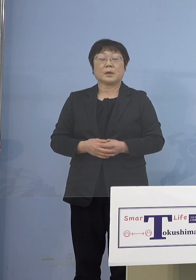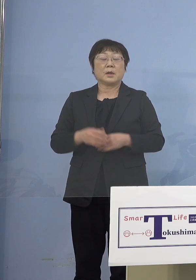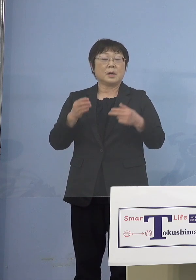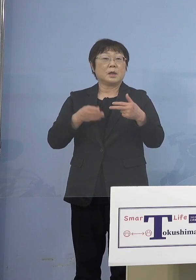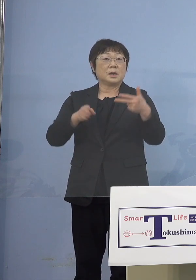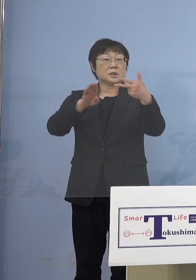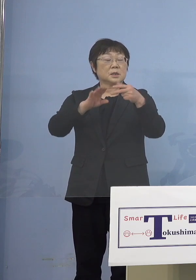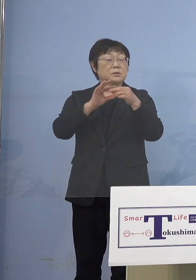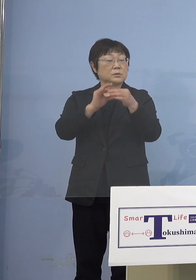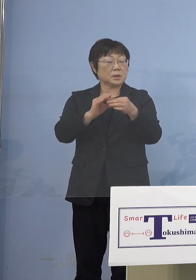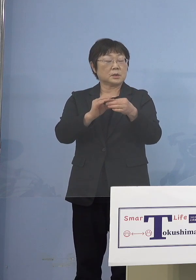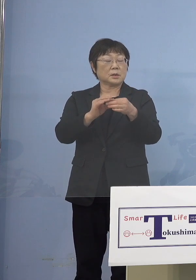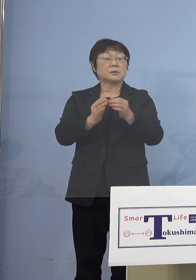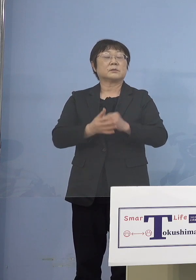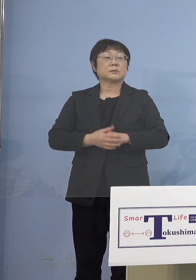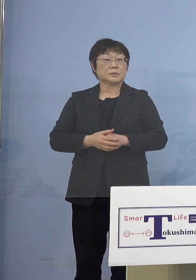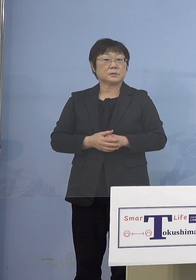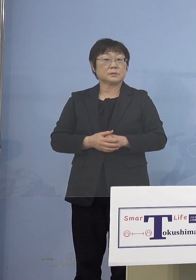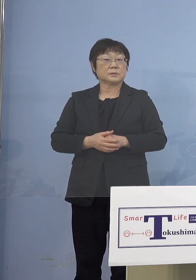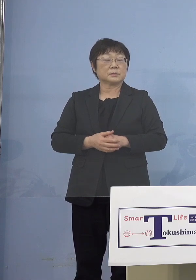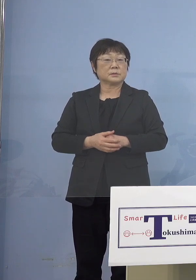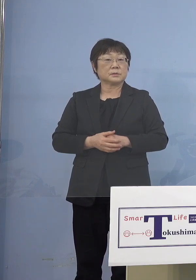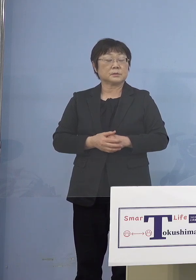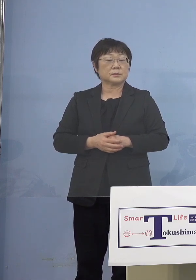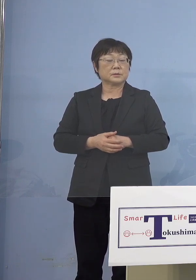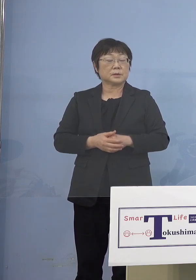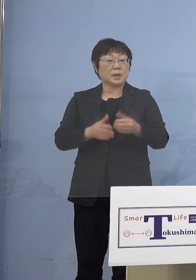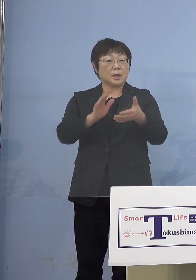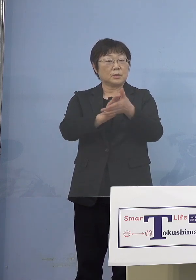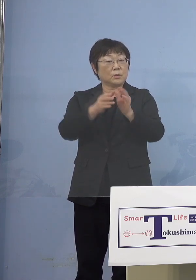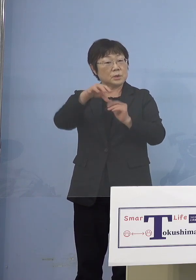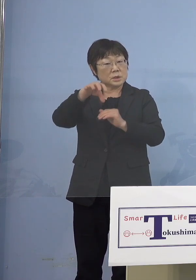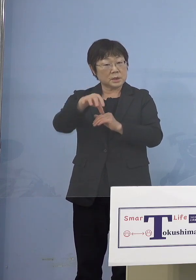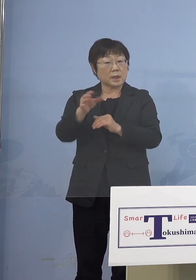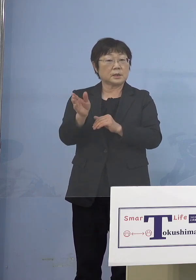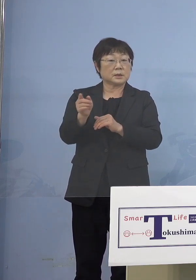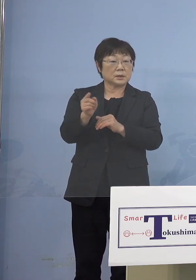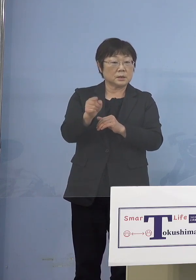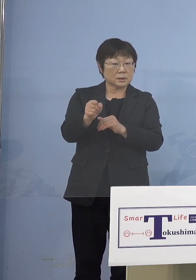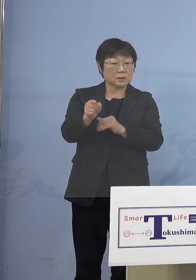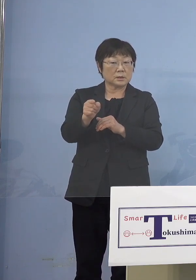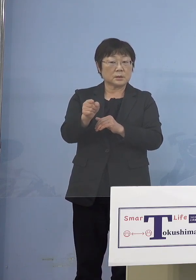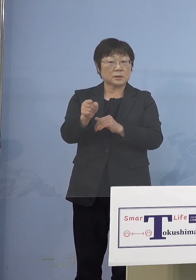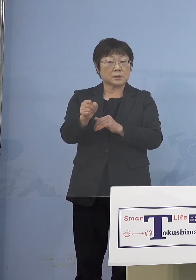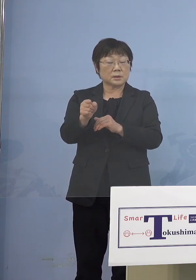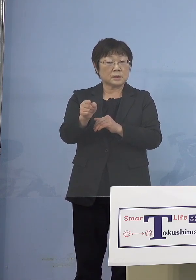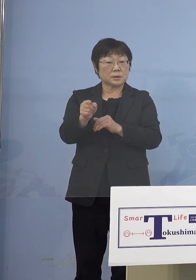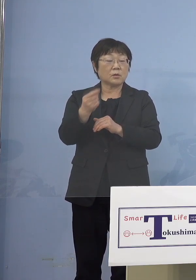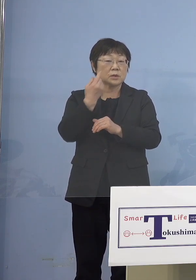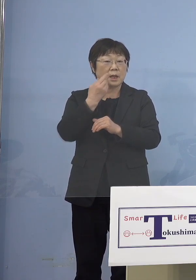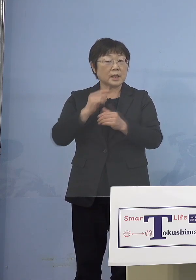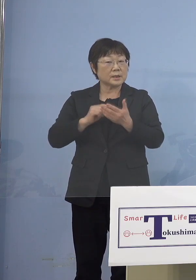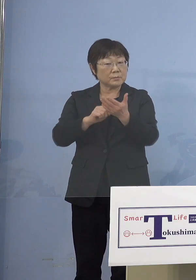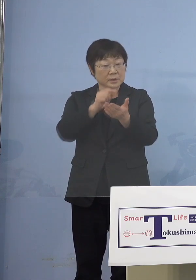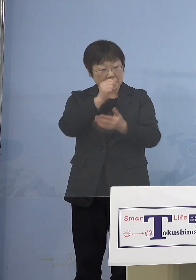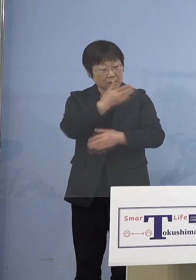幼稚園だったり幼稚園に通っている 子どもがいるのであれば 幼稚園の誰に言うとか、ちょっと その辺りよくわからなかったんですが